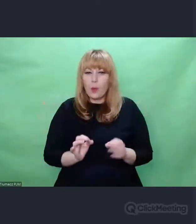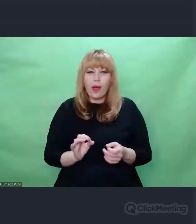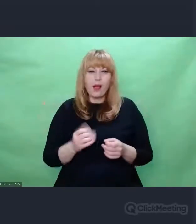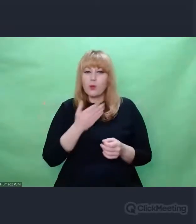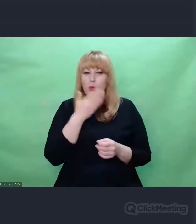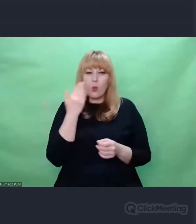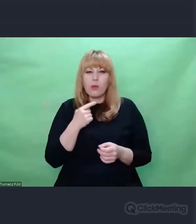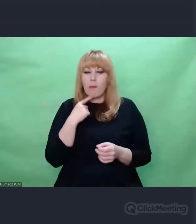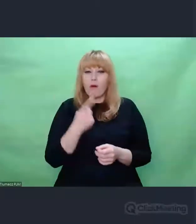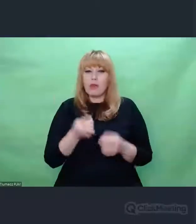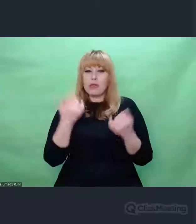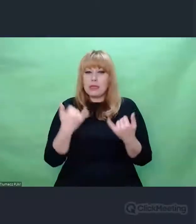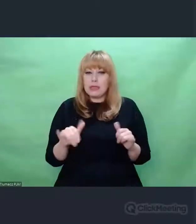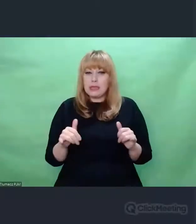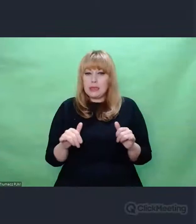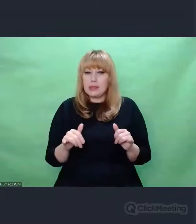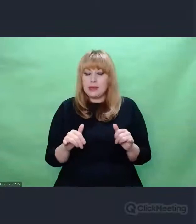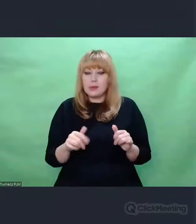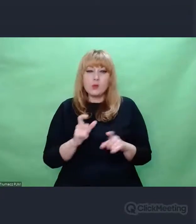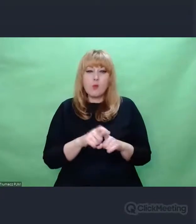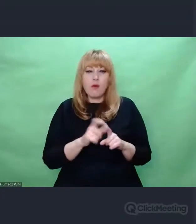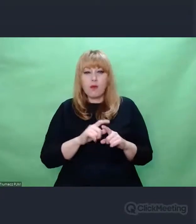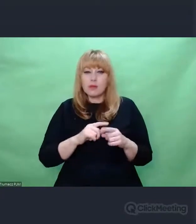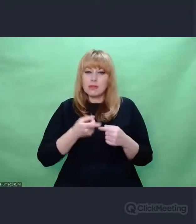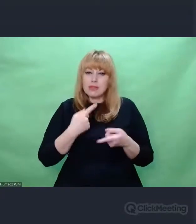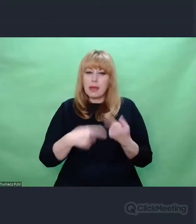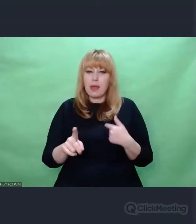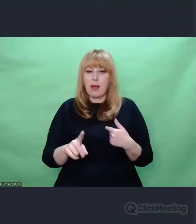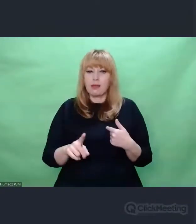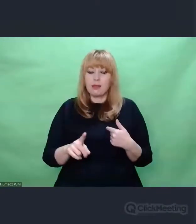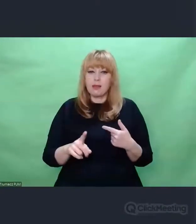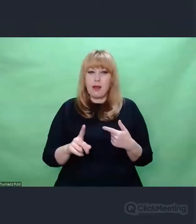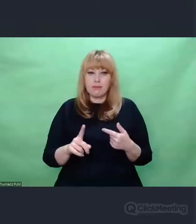i myślę, że to jest wspólny mianownik pierwszej rozmowy na ten temat.